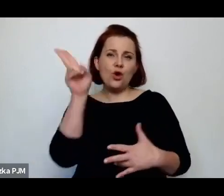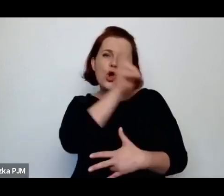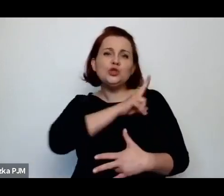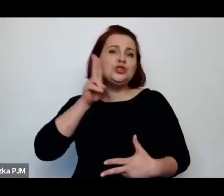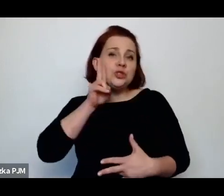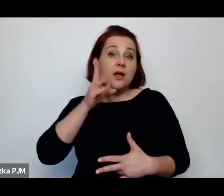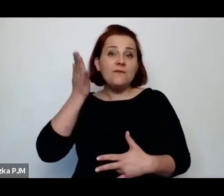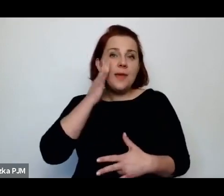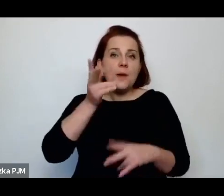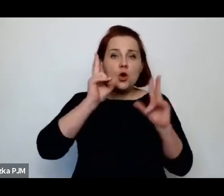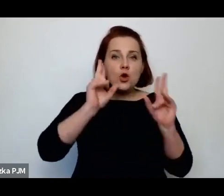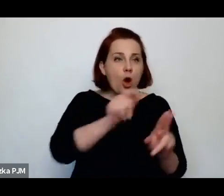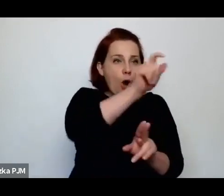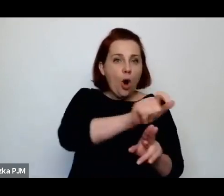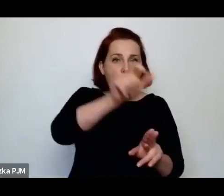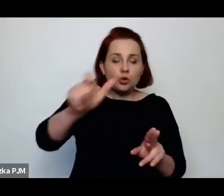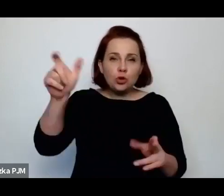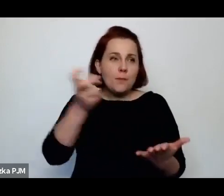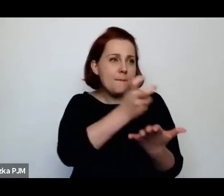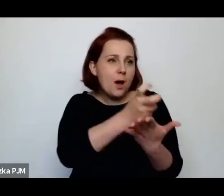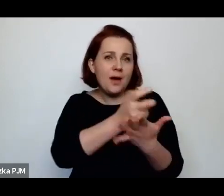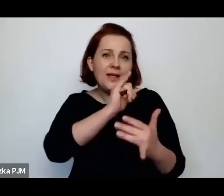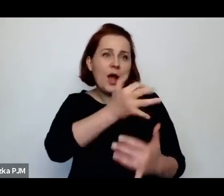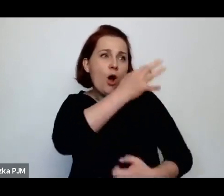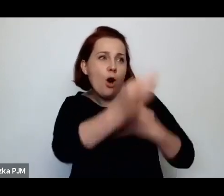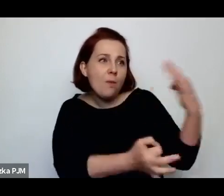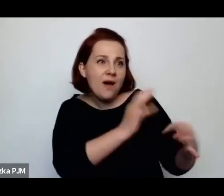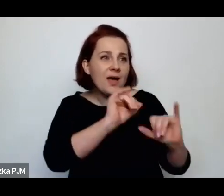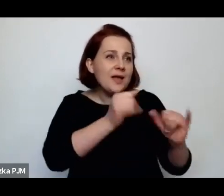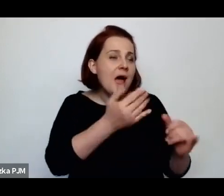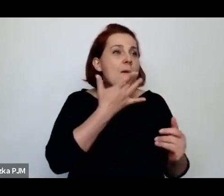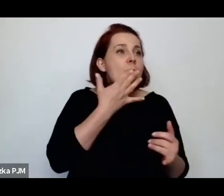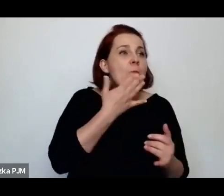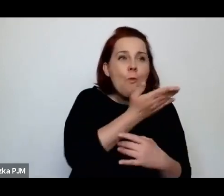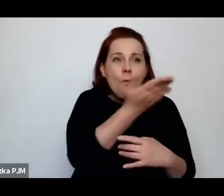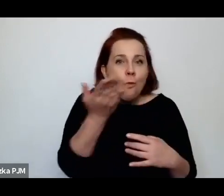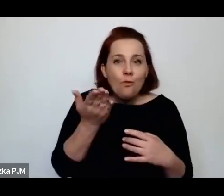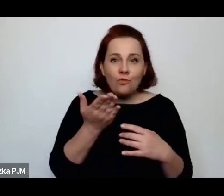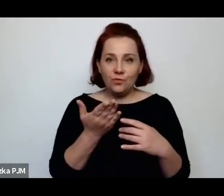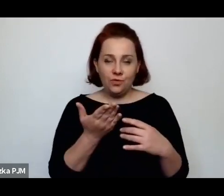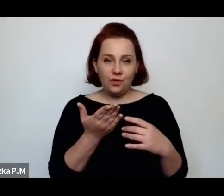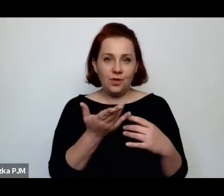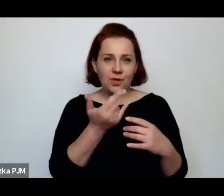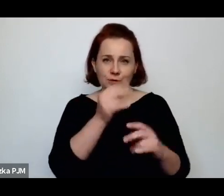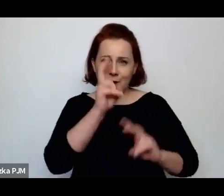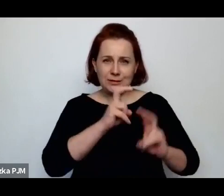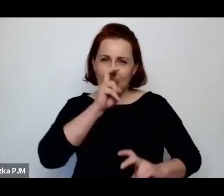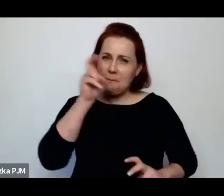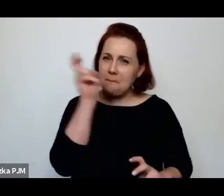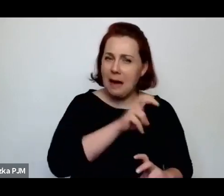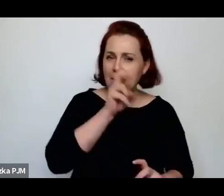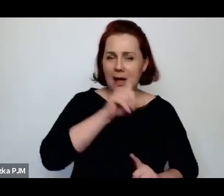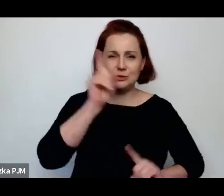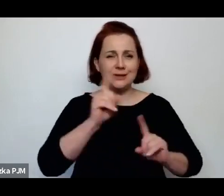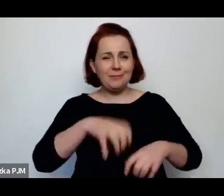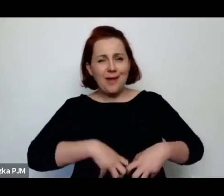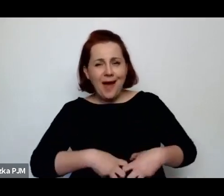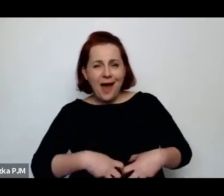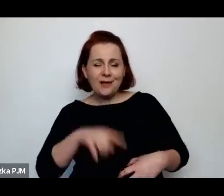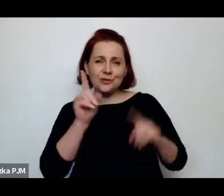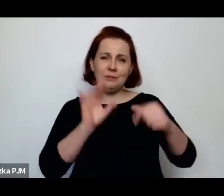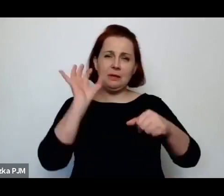o tym, jak one mówią, co one mówią, jakie są czasami wulgarne, dowcipne, złośliwe, waleczne